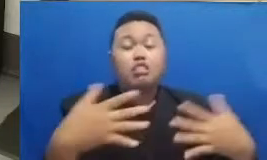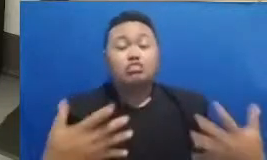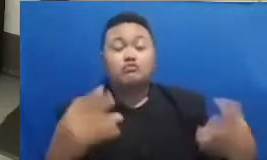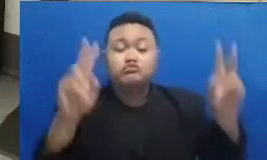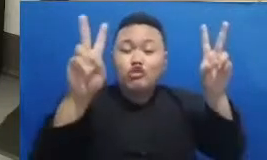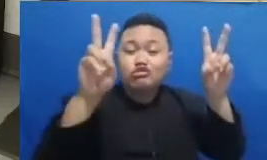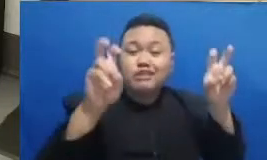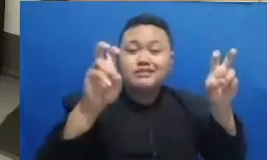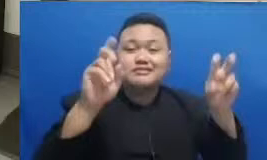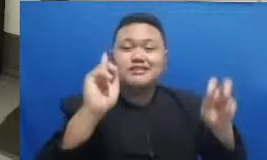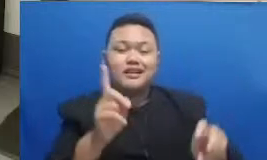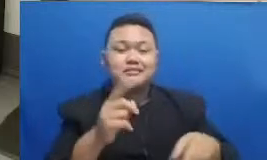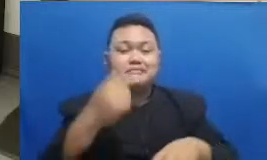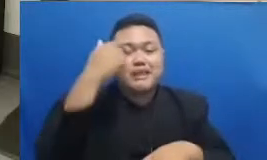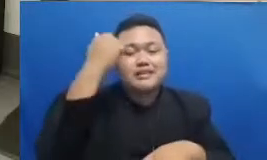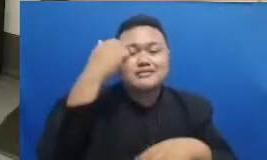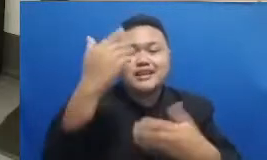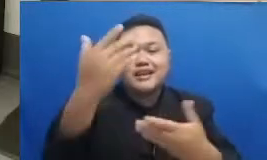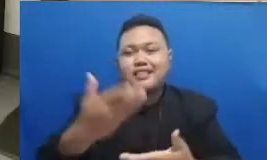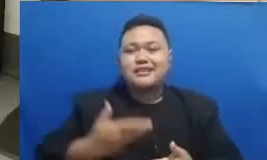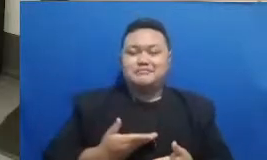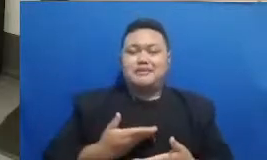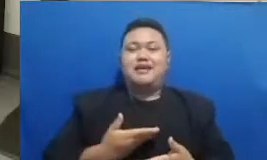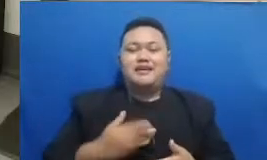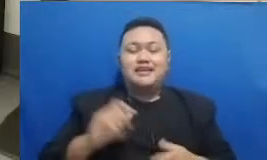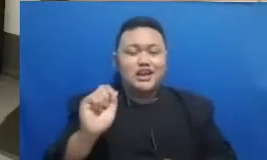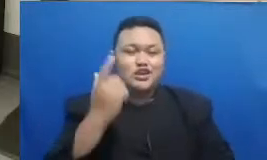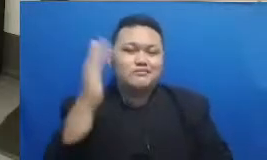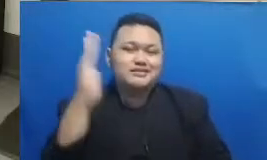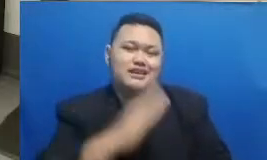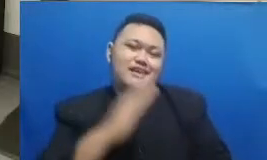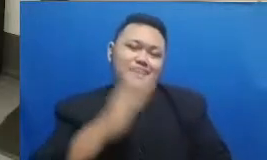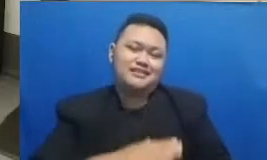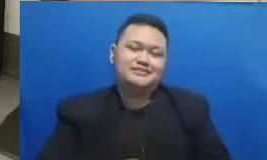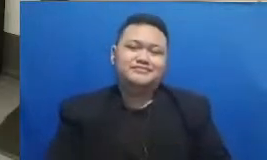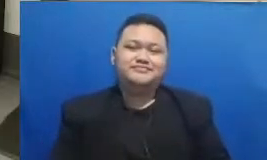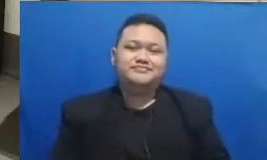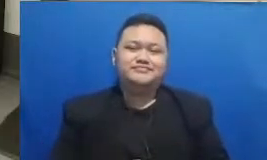telah diterima dalam kehidupan sehari-hari tapi sebelumnya saya tahu kare na bapak dan ibu habis